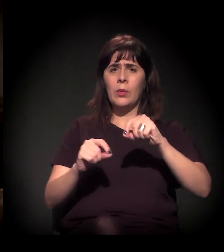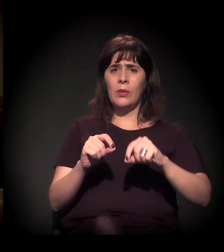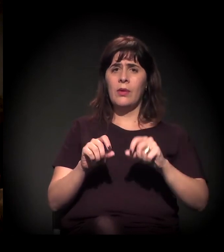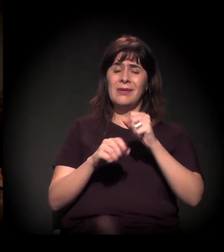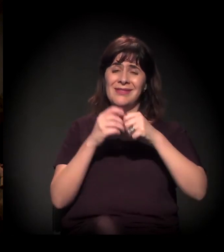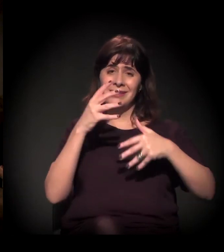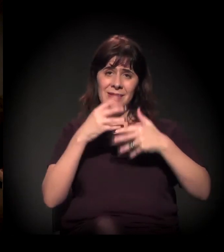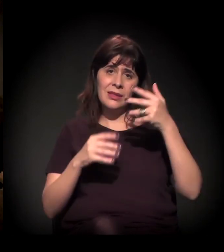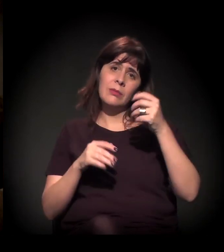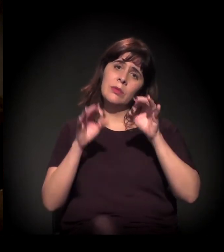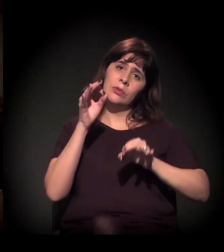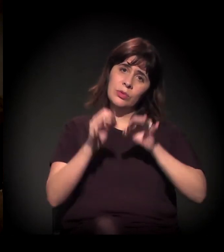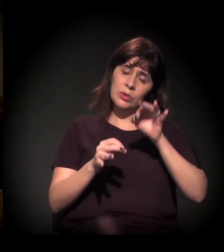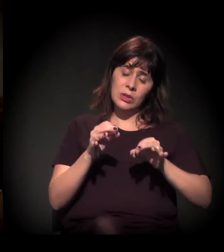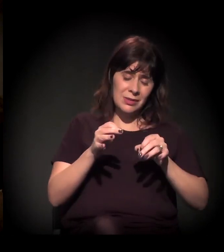Ela estava fazendo a análise da Defensoria Pública,